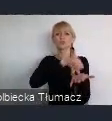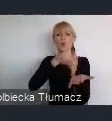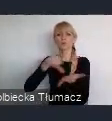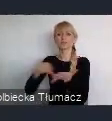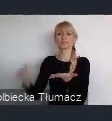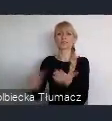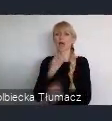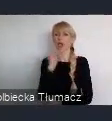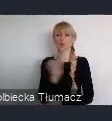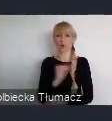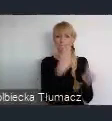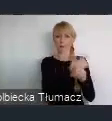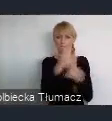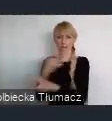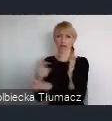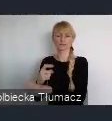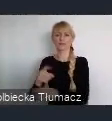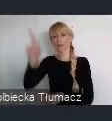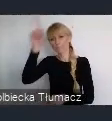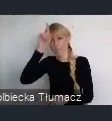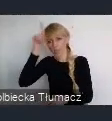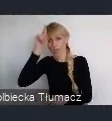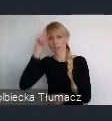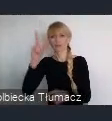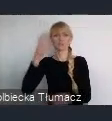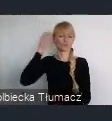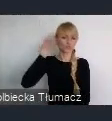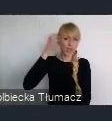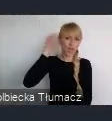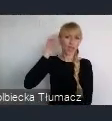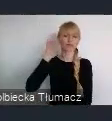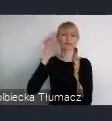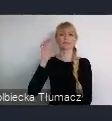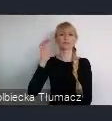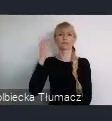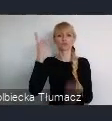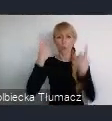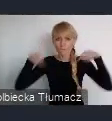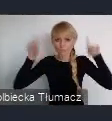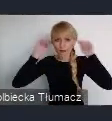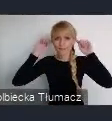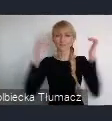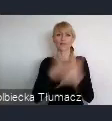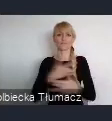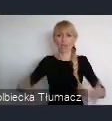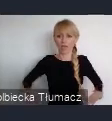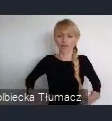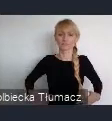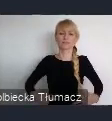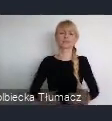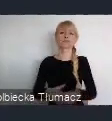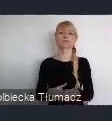Od Berlina, Czechy, Słowacja, Węgier oczywiście naszgo kraju.